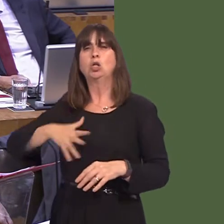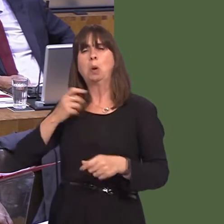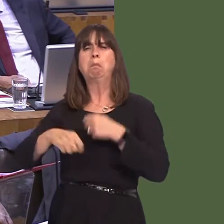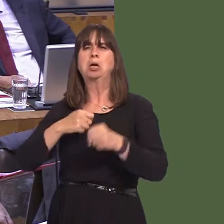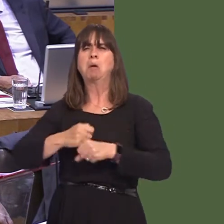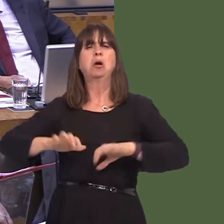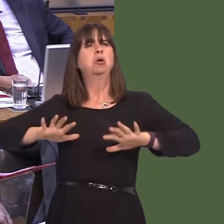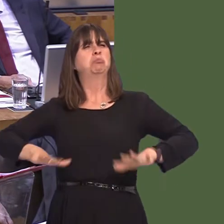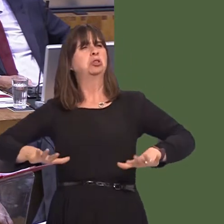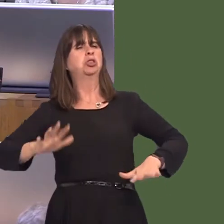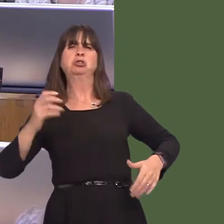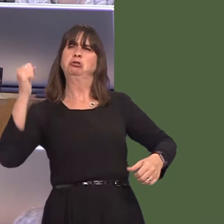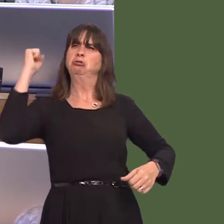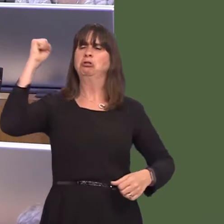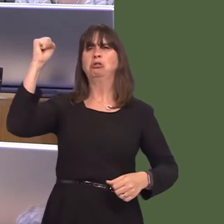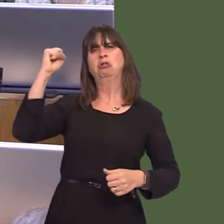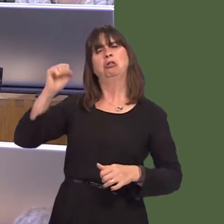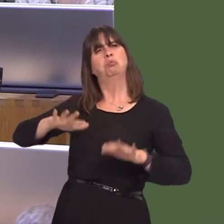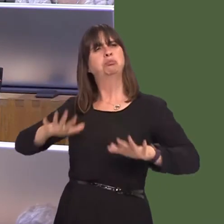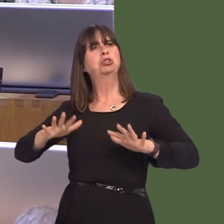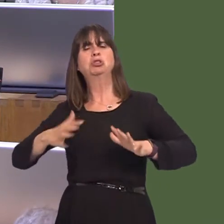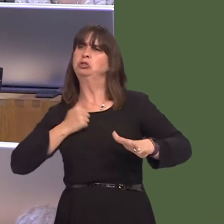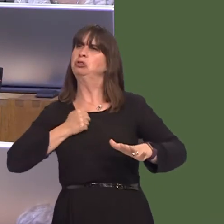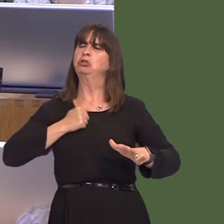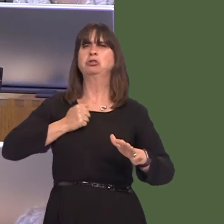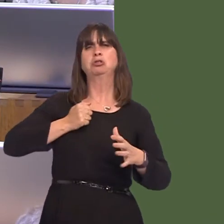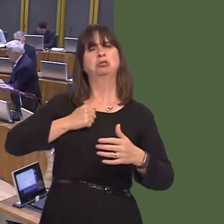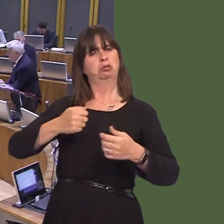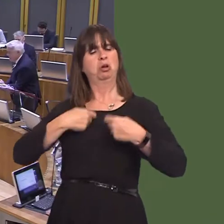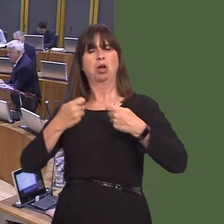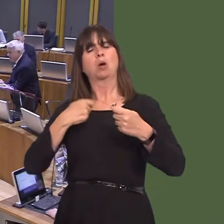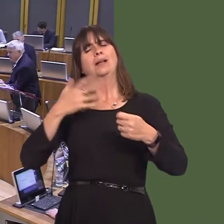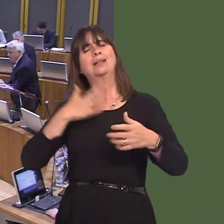is what some in the Conservative Party advocate, rather than a sensible, pragmatic Brexit that